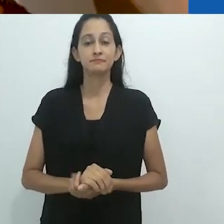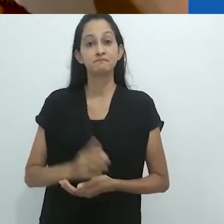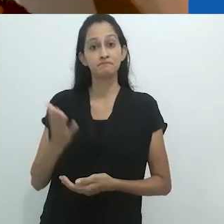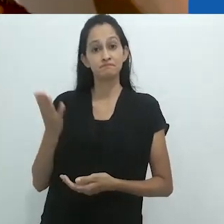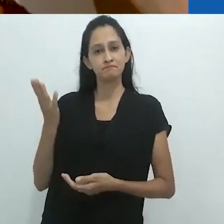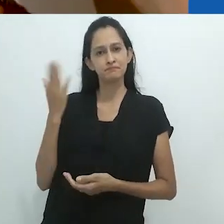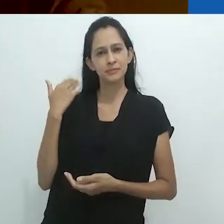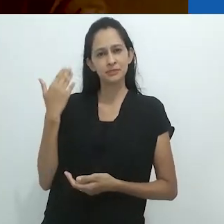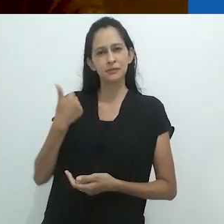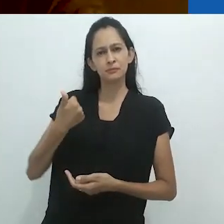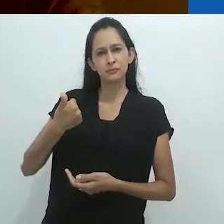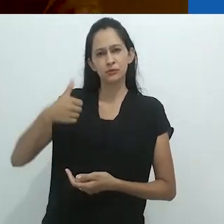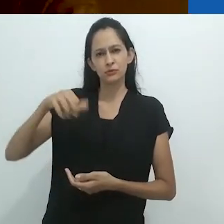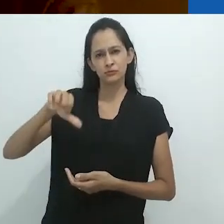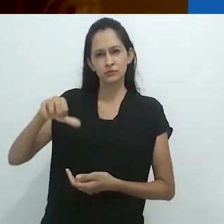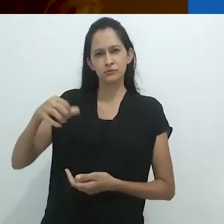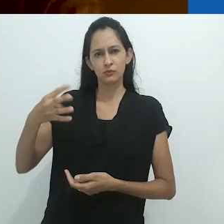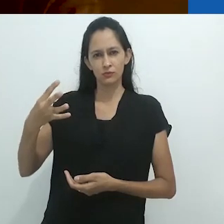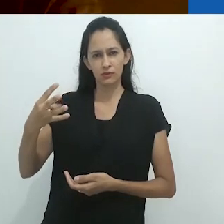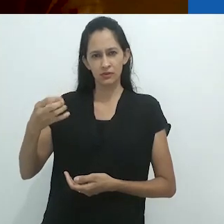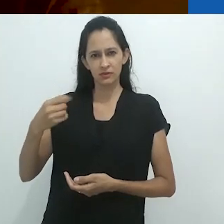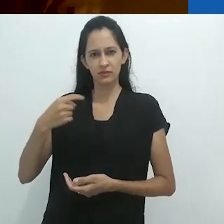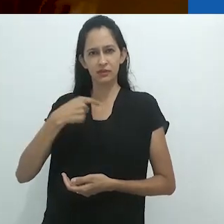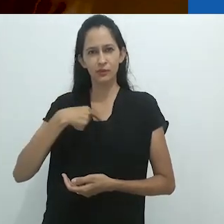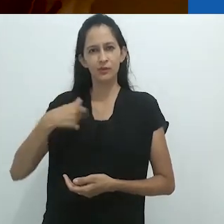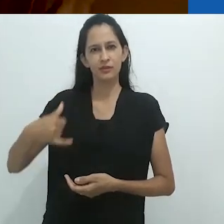Nos anos 40, quando eu tinha 6 anos de idade